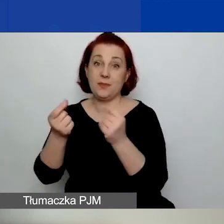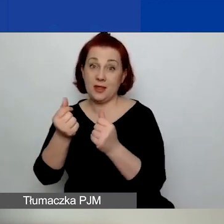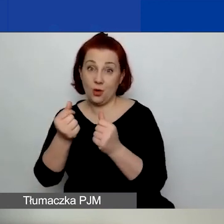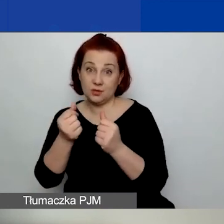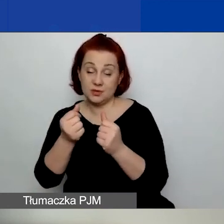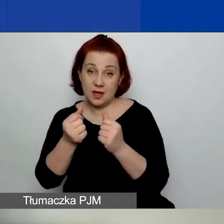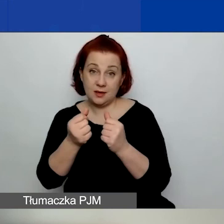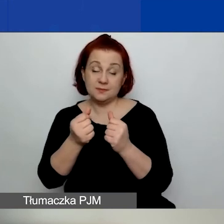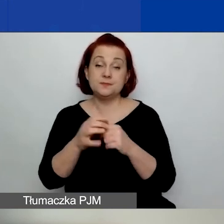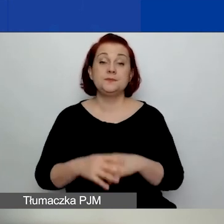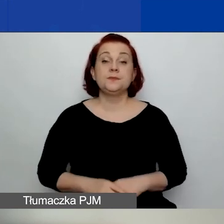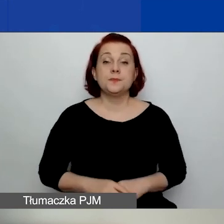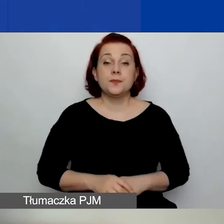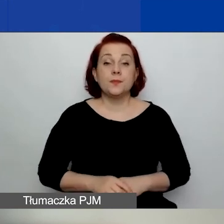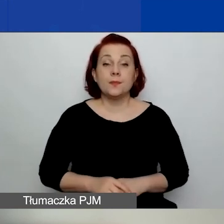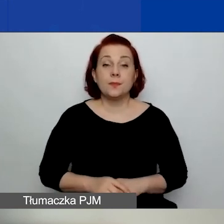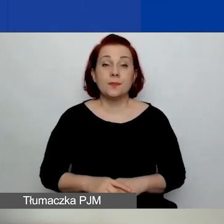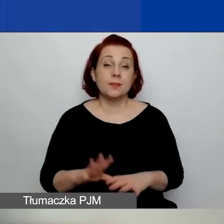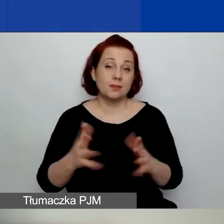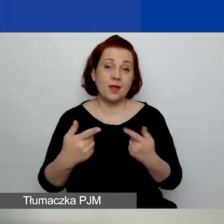na współpracę dwustronną.